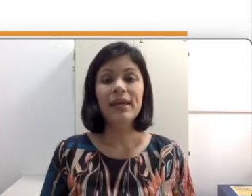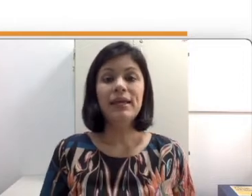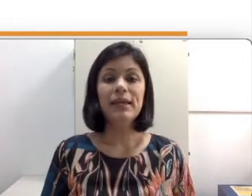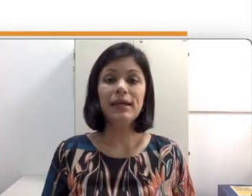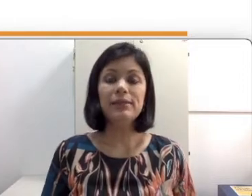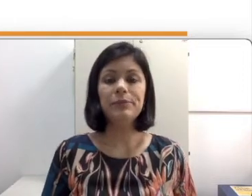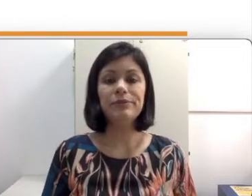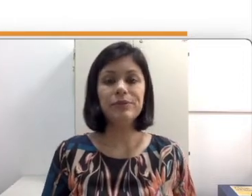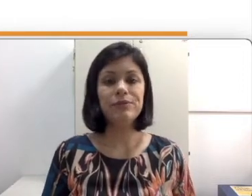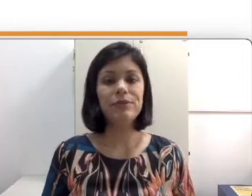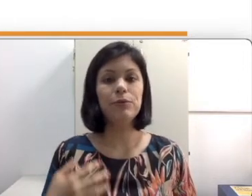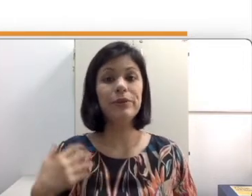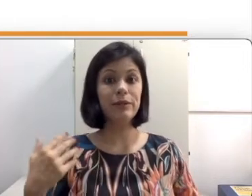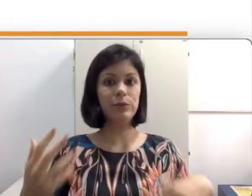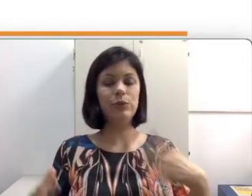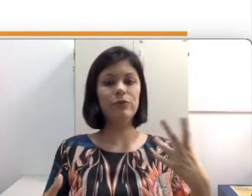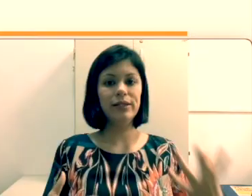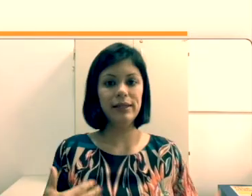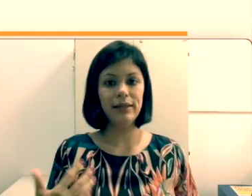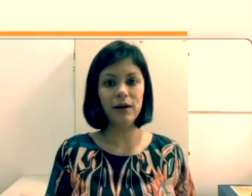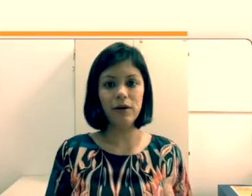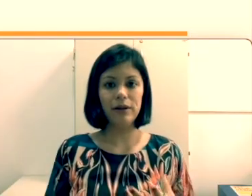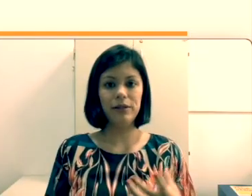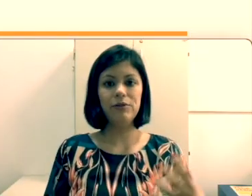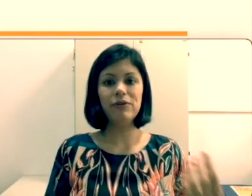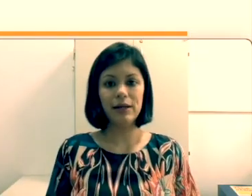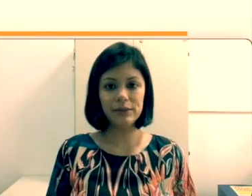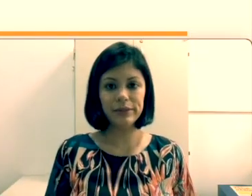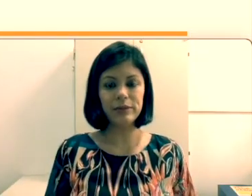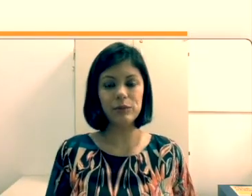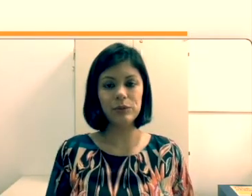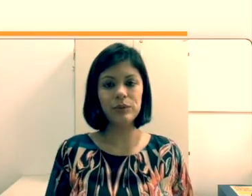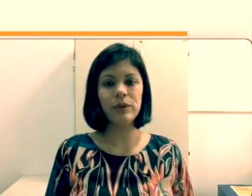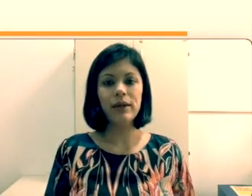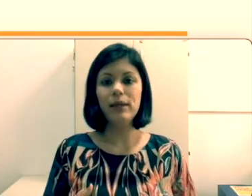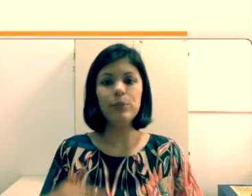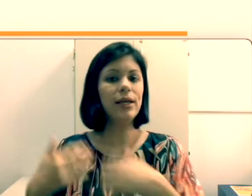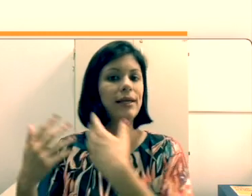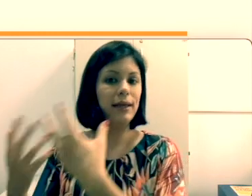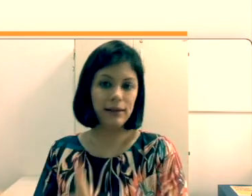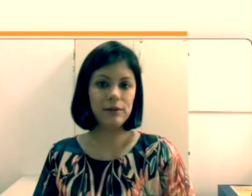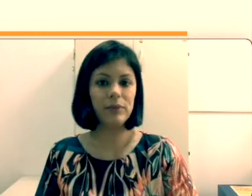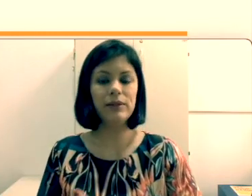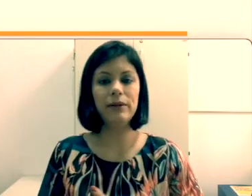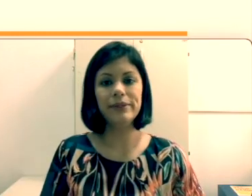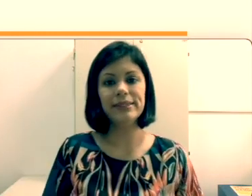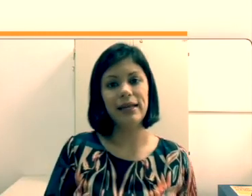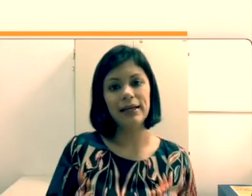professor fica com muita dúvida “E agora o que eu faço com esse aluno e porque que